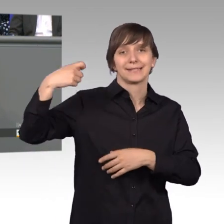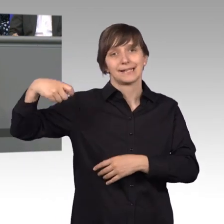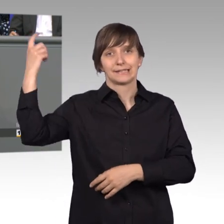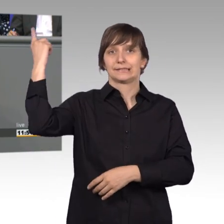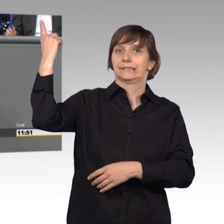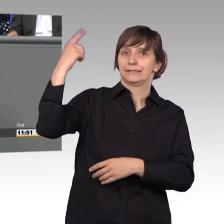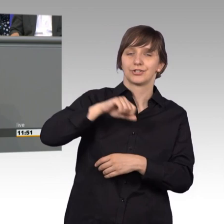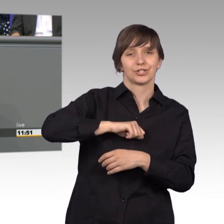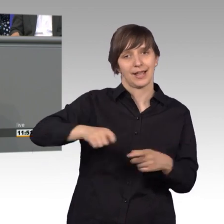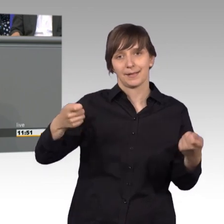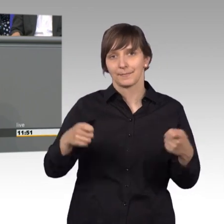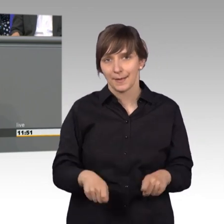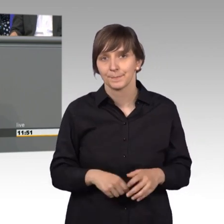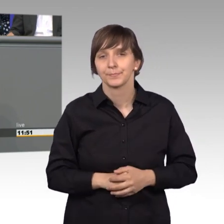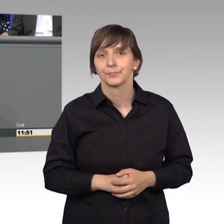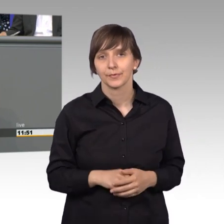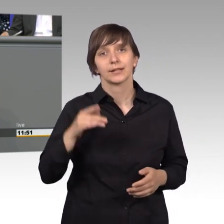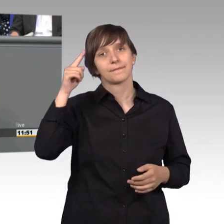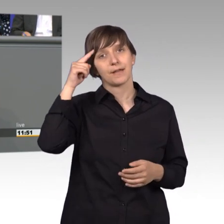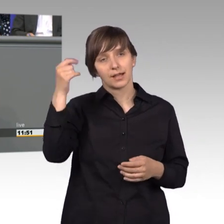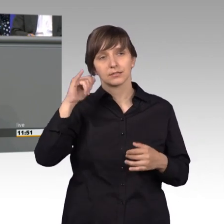Ich komme ganz schnell zum Schluss. Ich weiß, dass auch andere Fraktionen